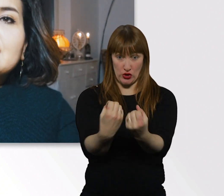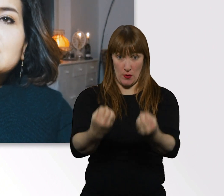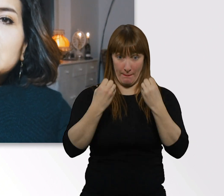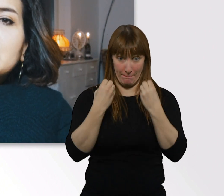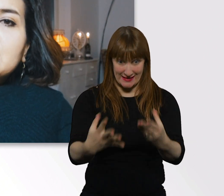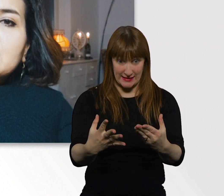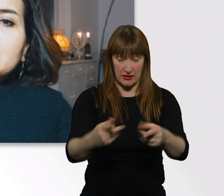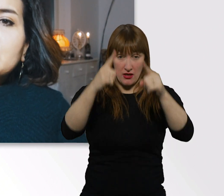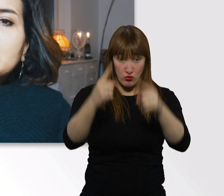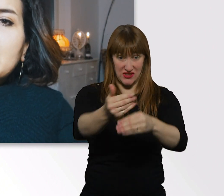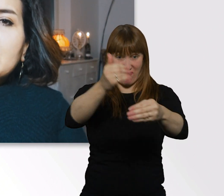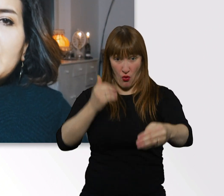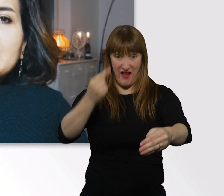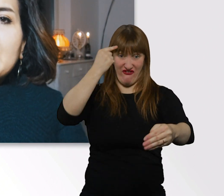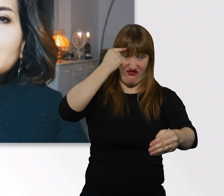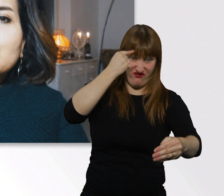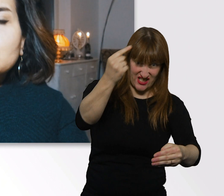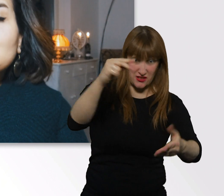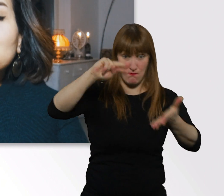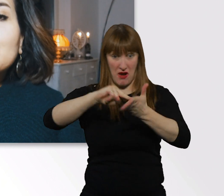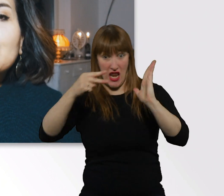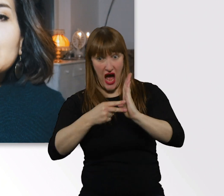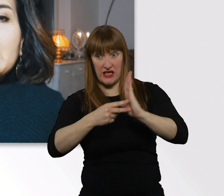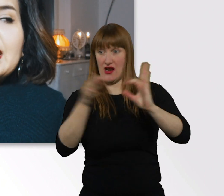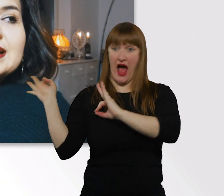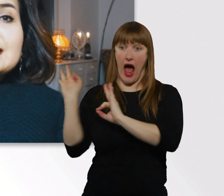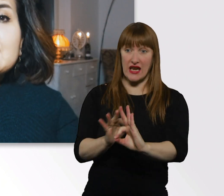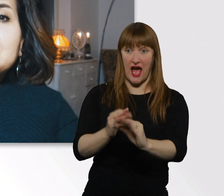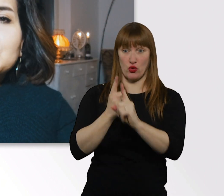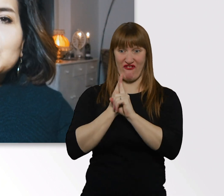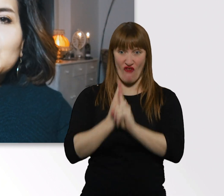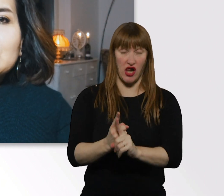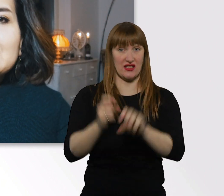irgendwie eine Anleitung zu suchen, ein Rezept zu suchen.